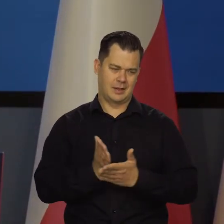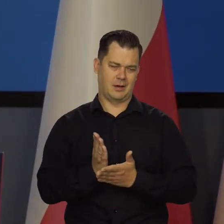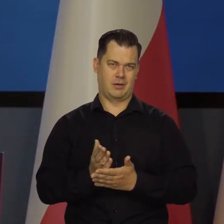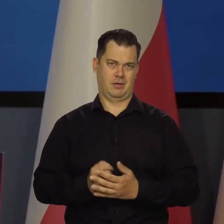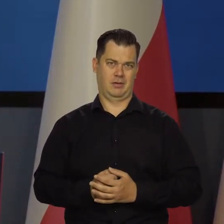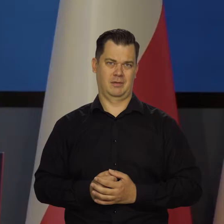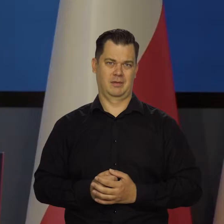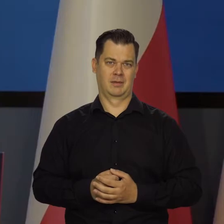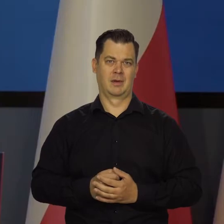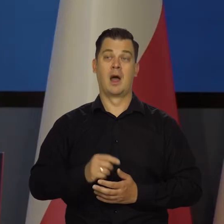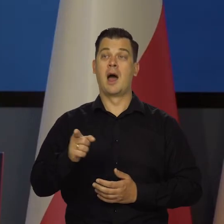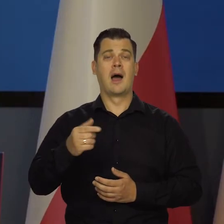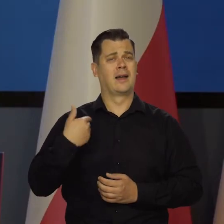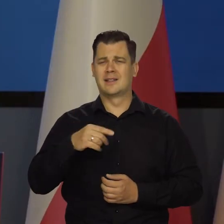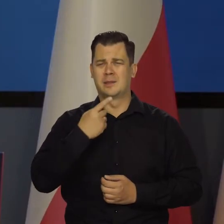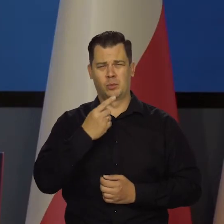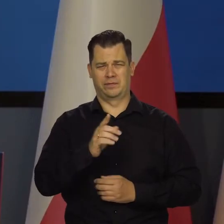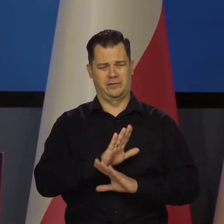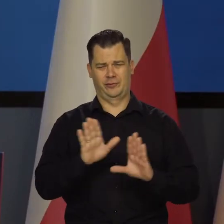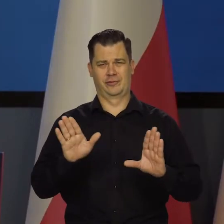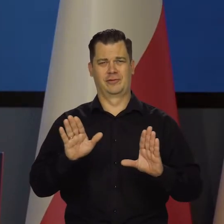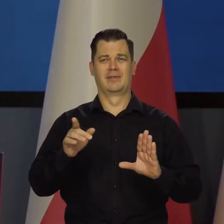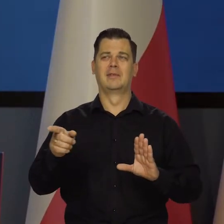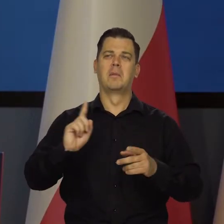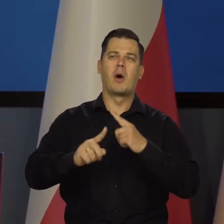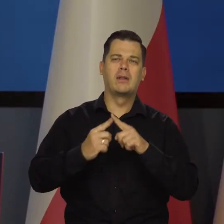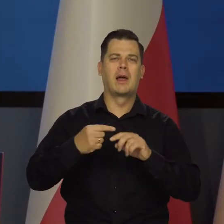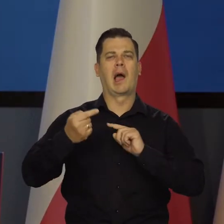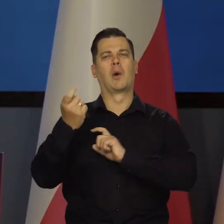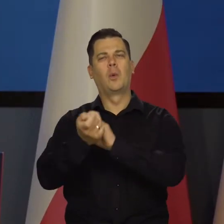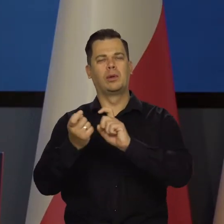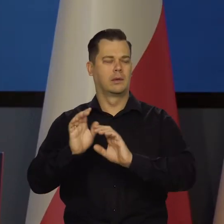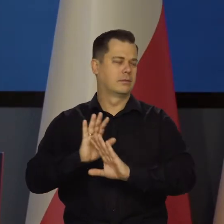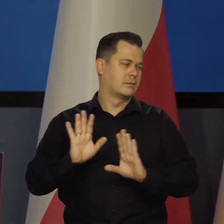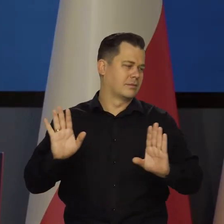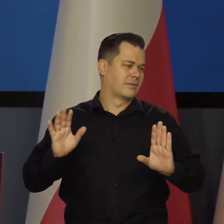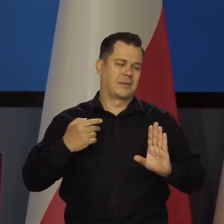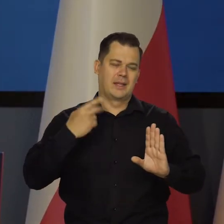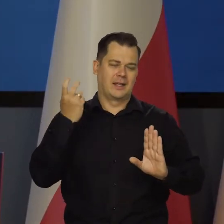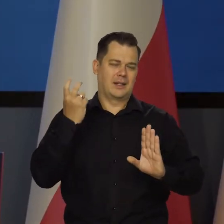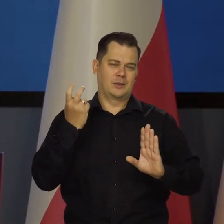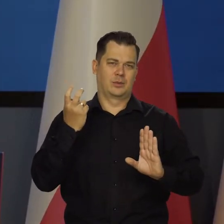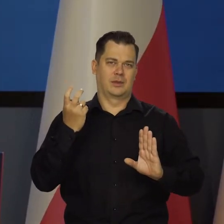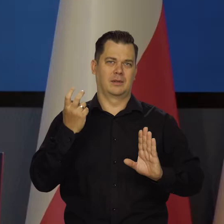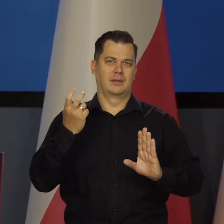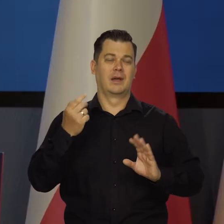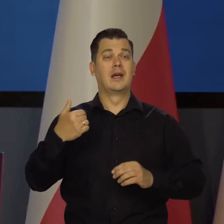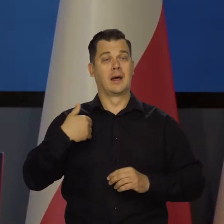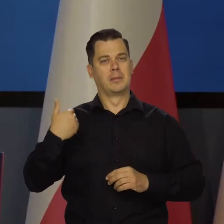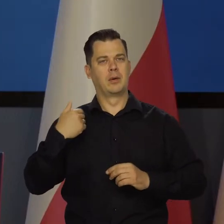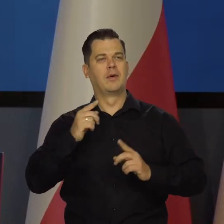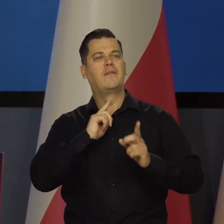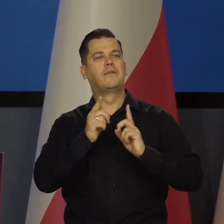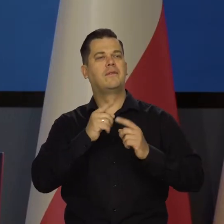O niej nie będę dzisiaj mówił, bo nie chce w ogóle dać się ściągnąć na tą ścieżkę. Powiedziałem, co chciałem w kilku wywiadach. Pozostaje to w mocy,